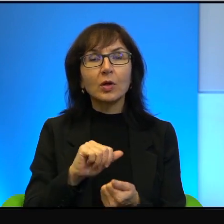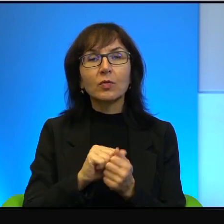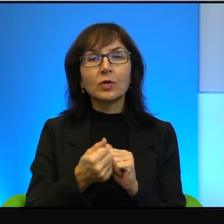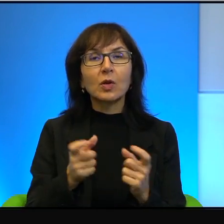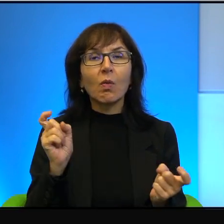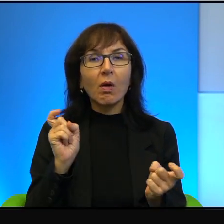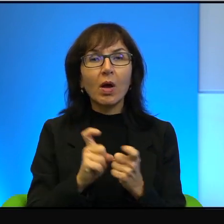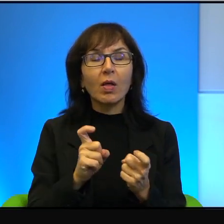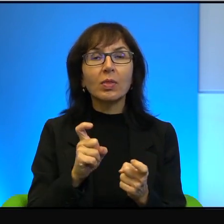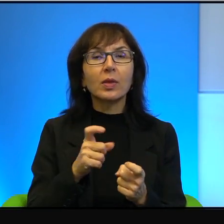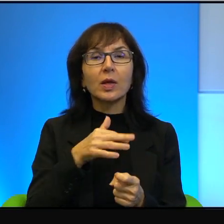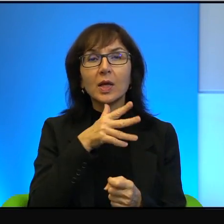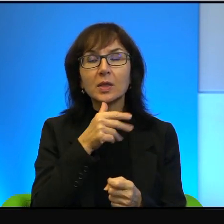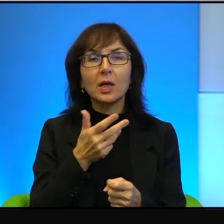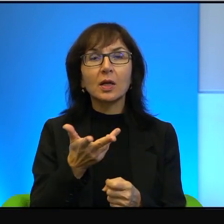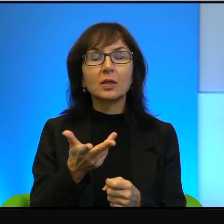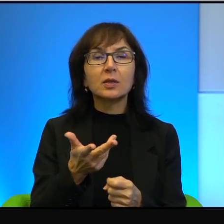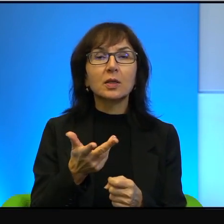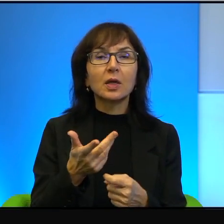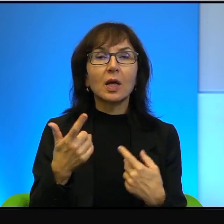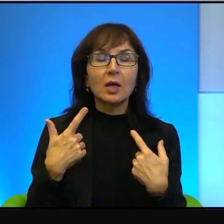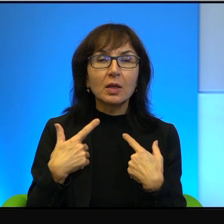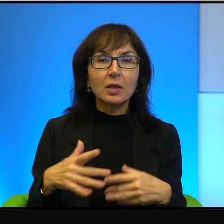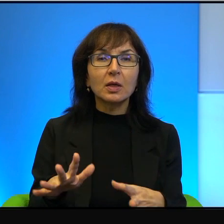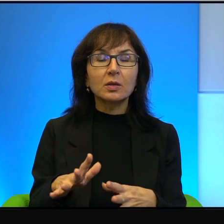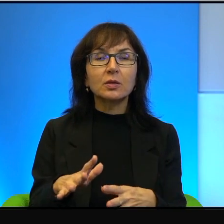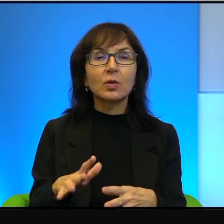żeby nie powiedzieć, że skrajnie izraelskie niekiedy. Proszę sobie wyobrazić,